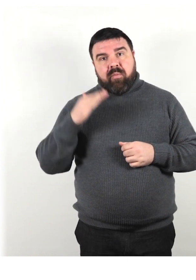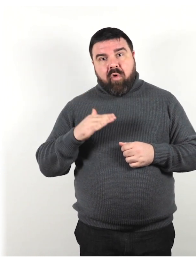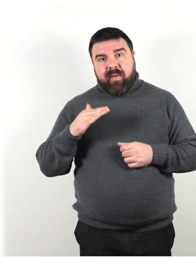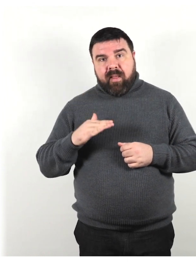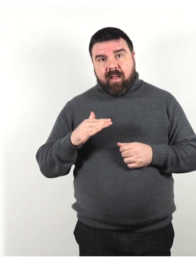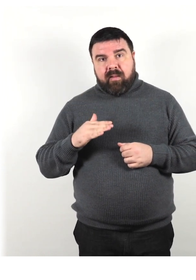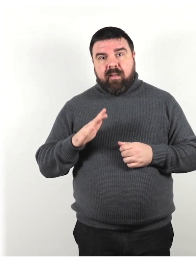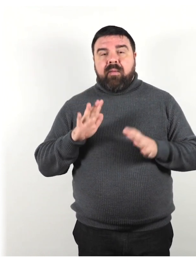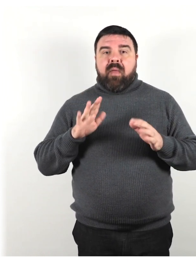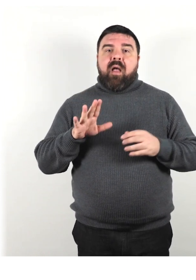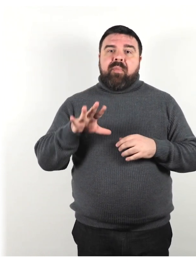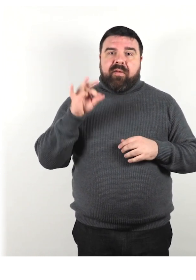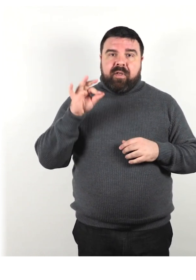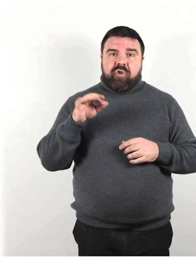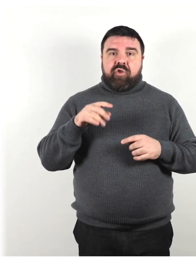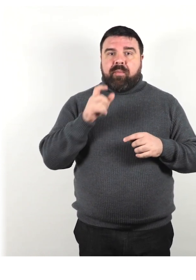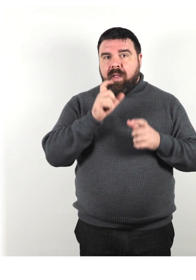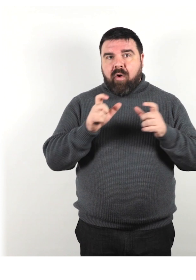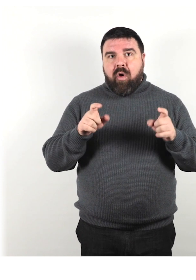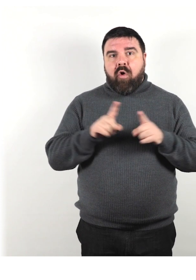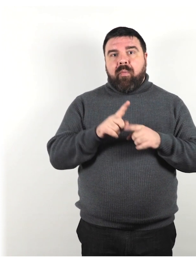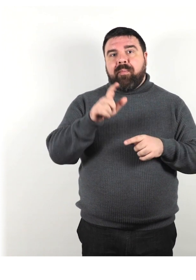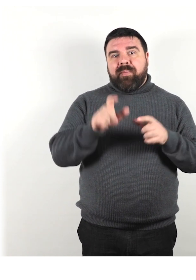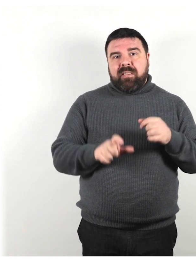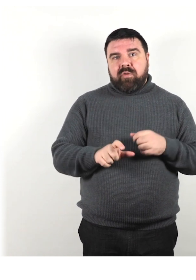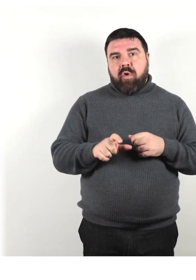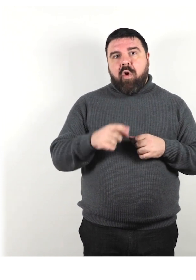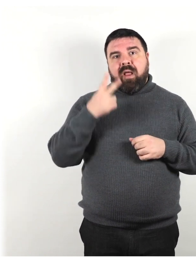ma preferisci i termini come persona che vede parzialmente,